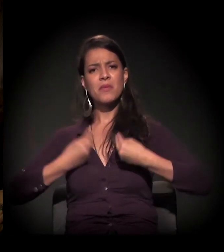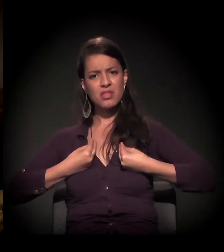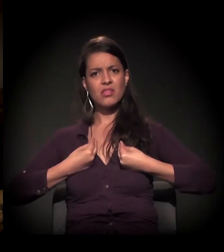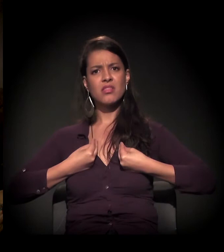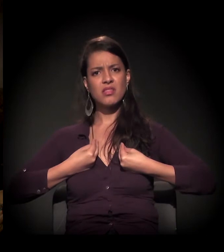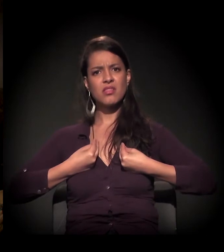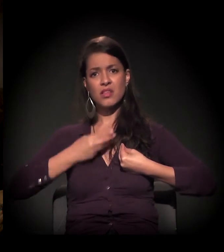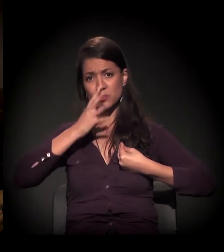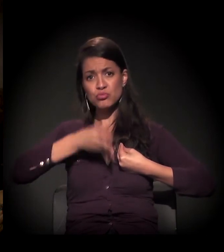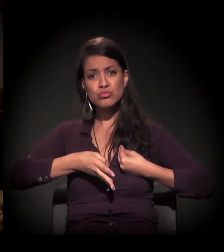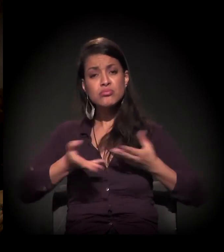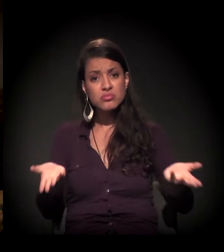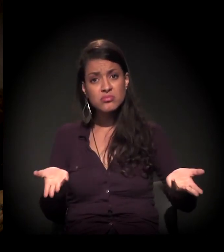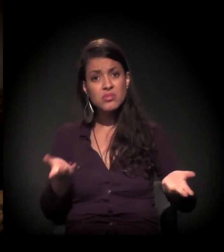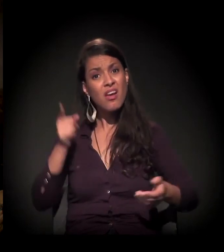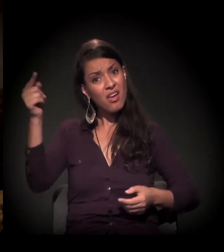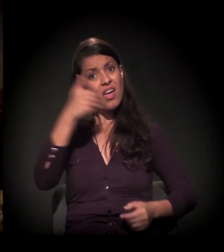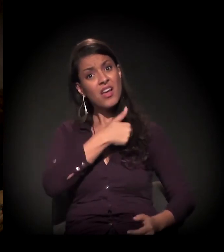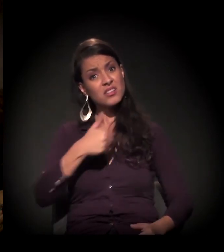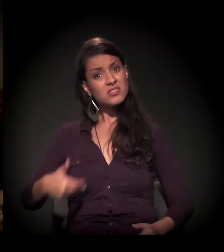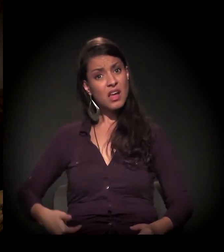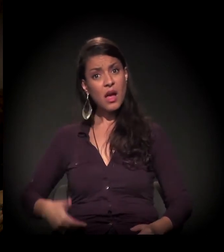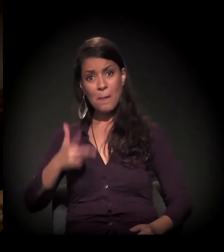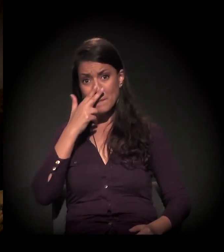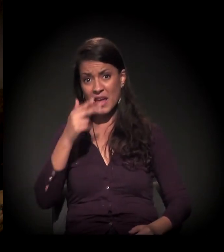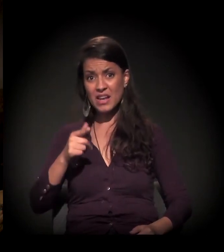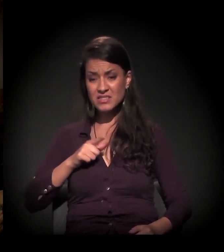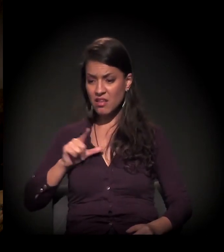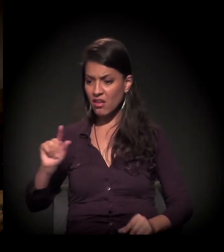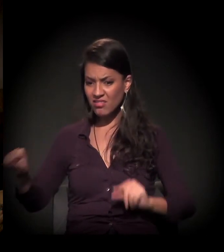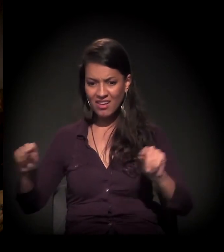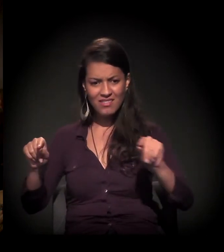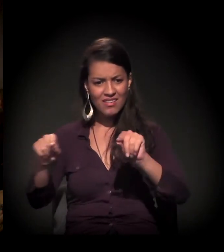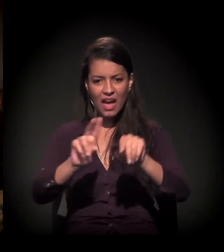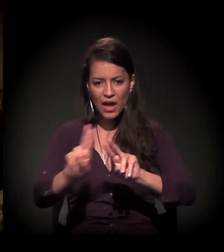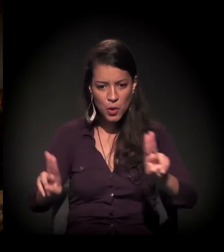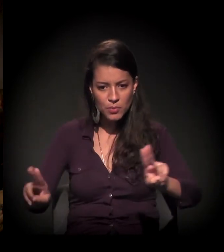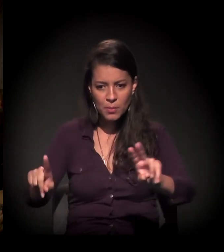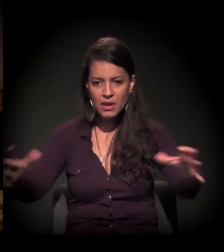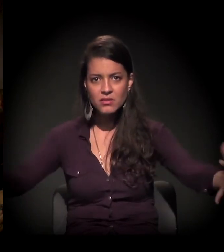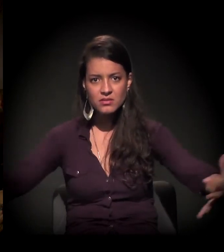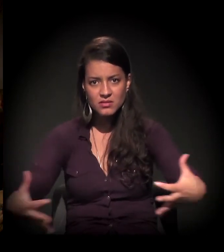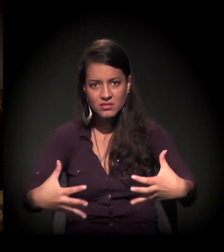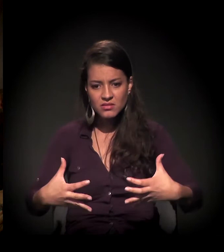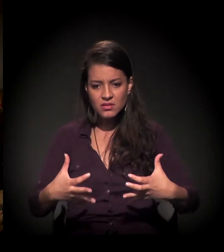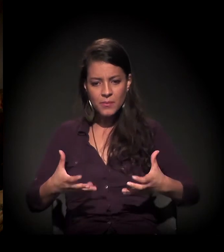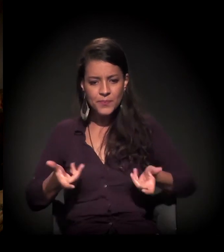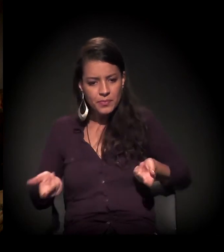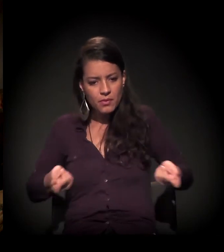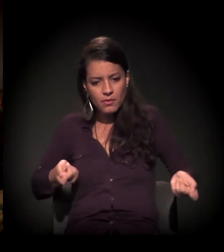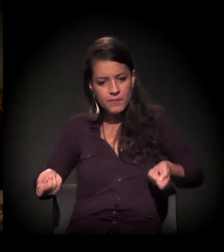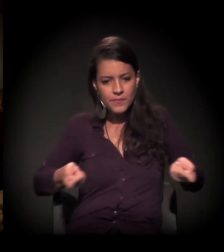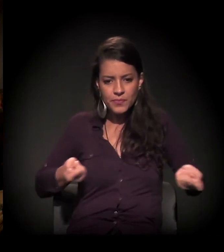E, neste sentido, o Estado pega esses atores e usa esses atores para manipular